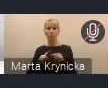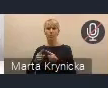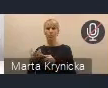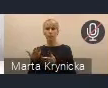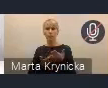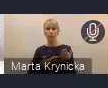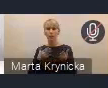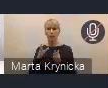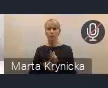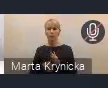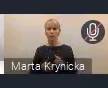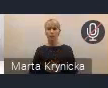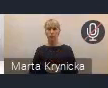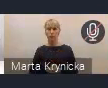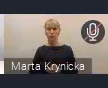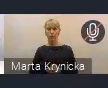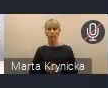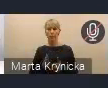tym przedstawionym do konsultacji